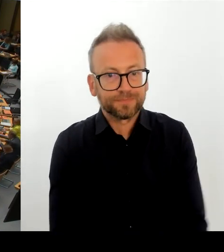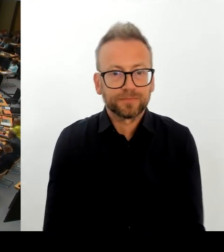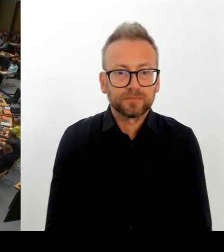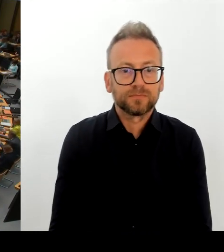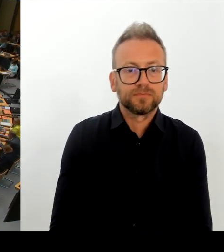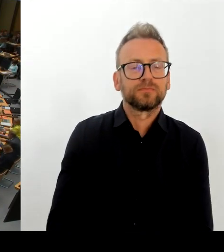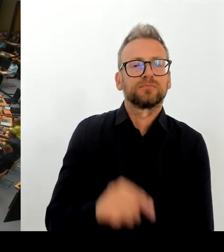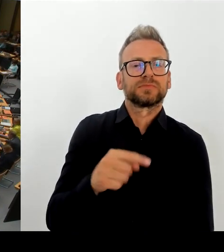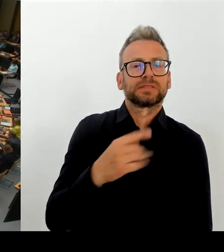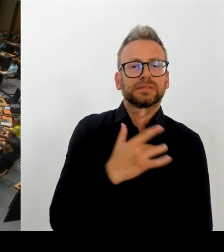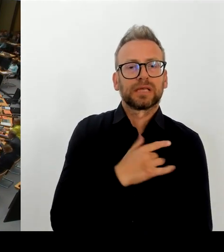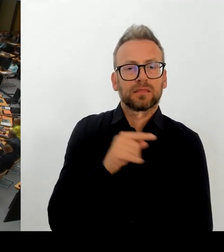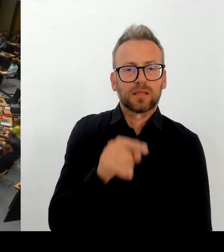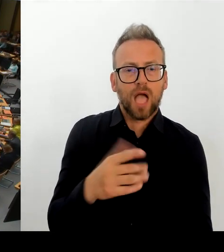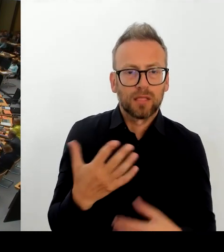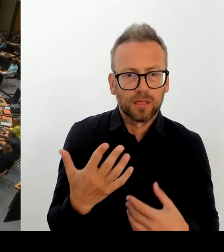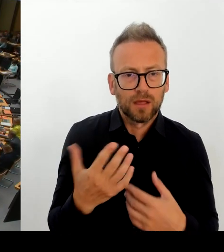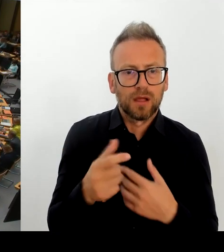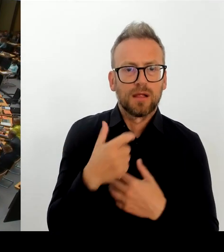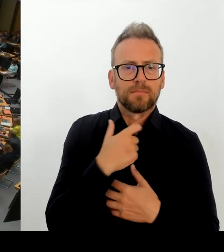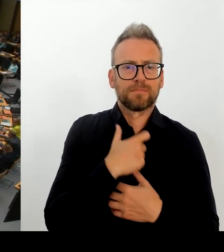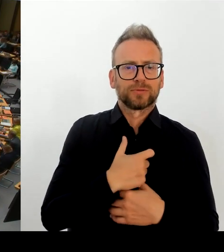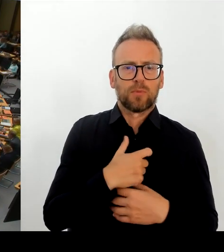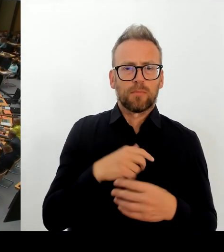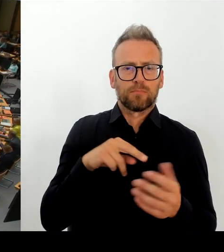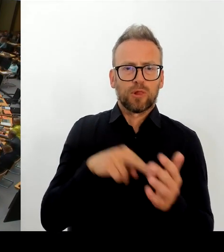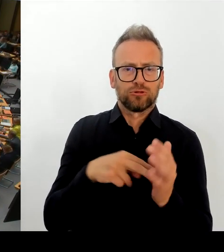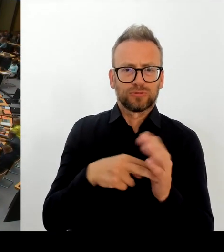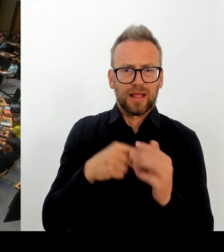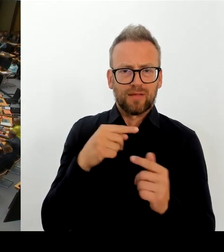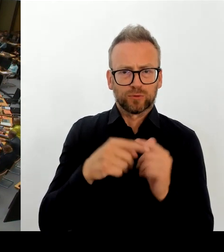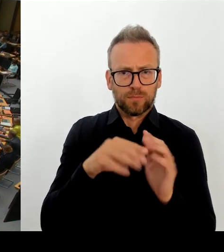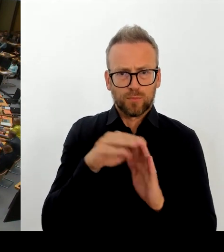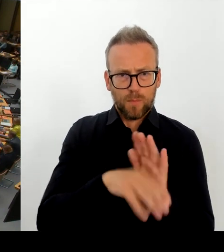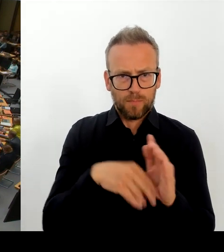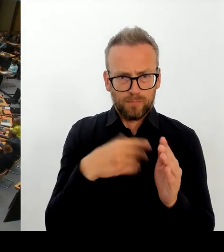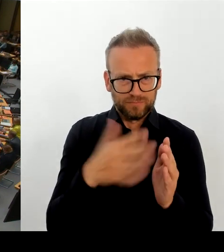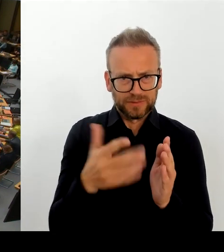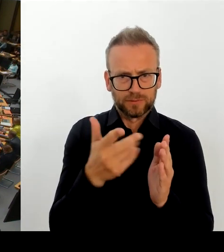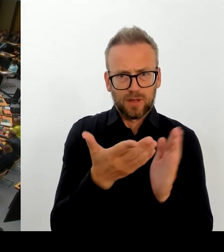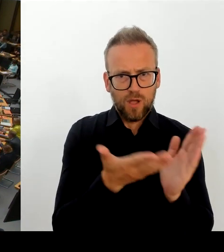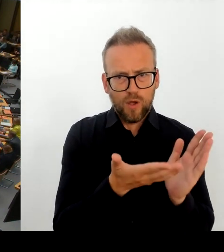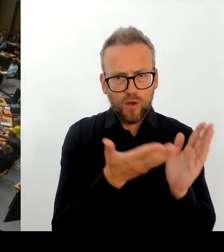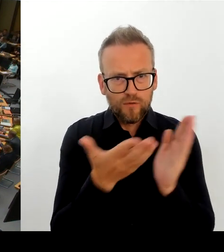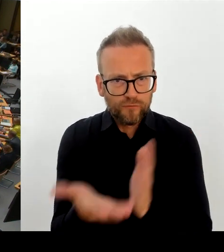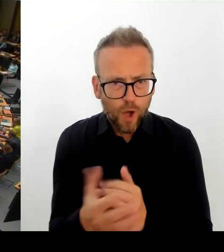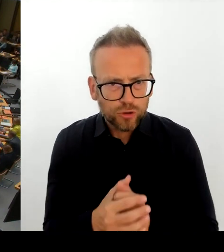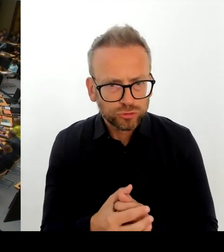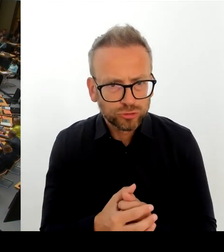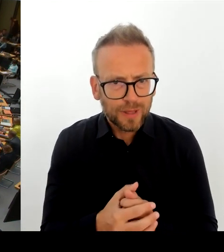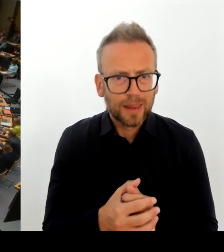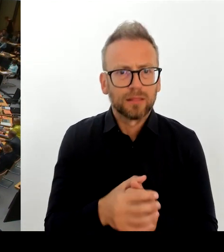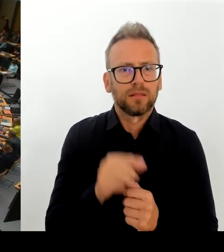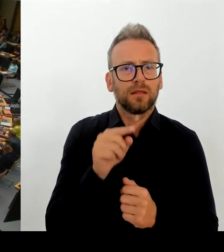(Rednerwechsel) Frau Präsidentin! Sehr geehrte Frau Abgeordnete! Vielen Dank für die Frage. In der Tat hat der Senat sich mit einem Personalentwicklungsprogramm